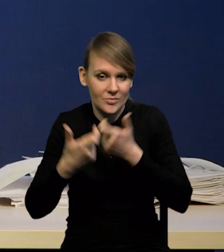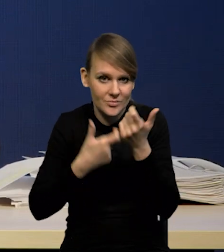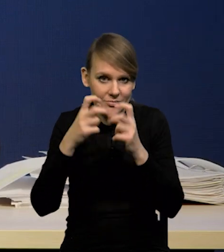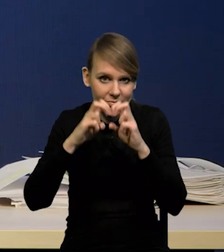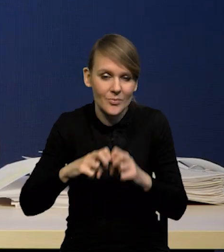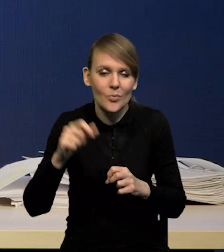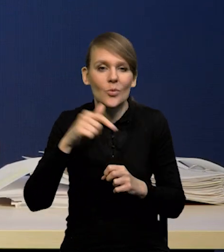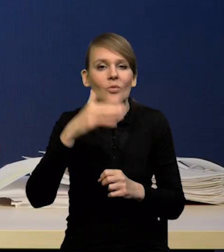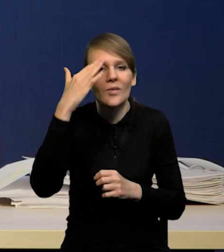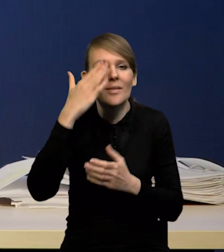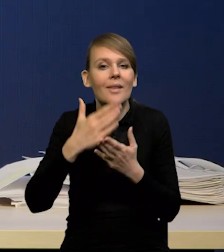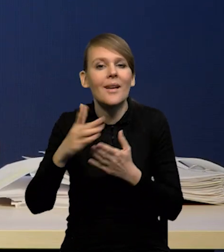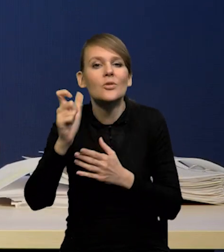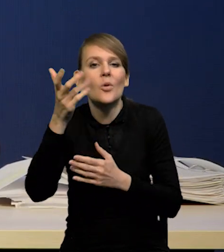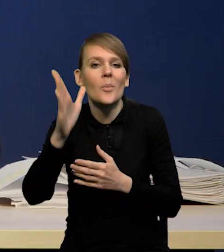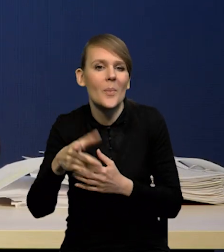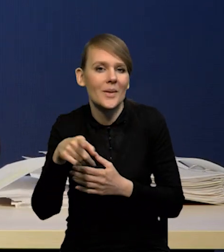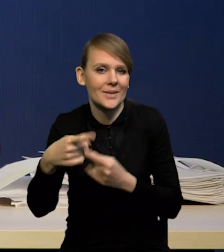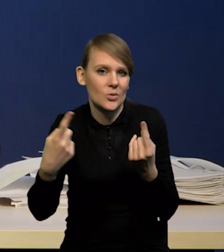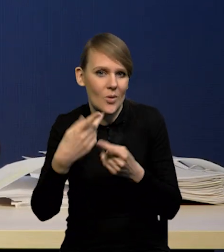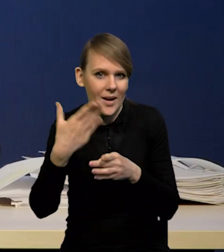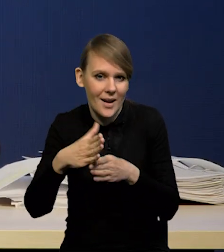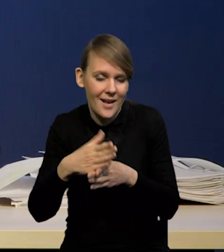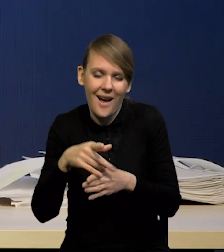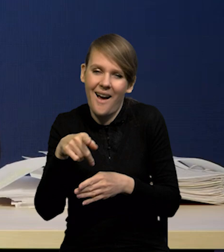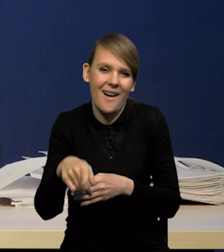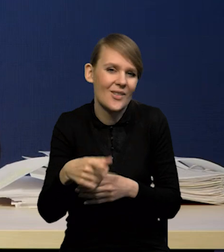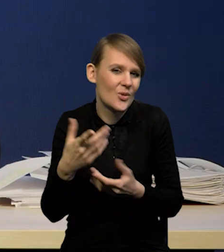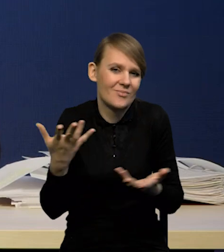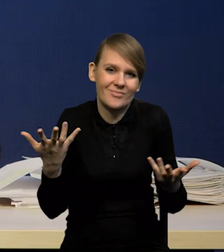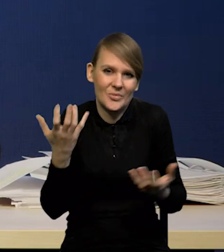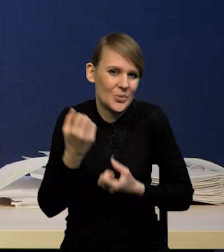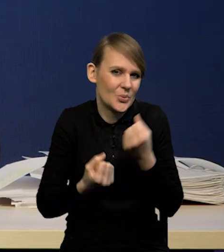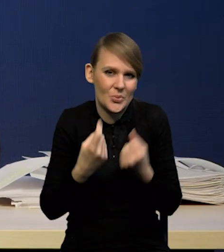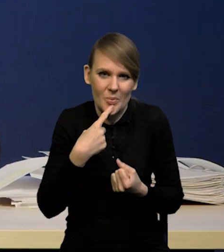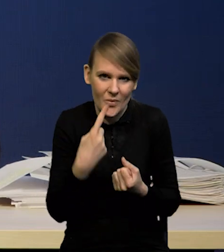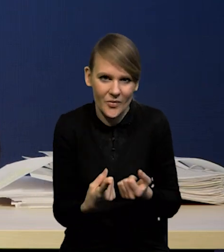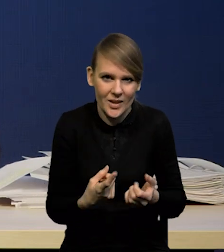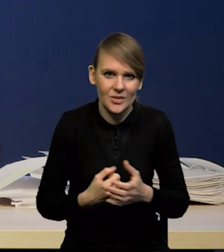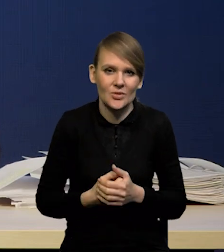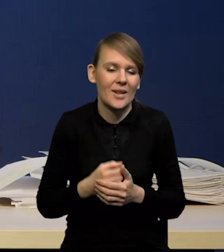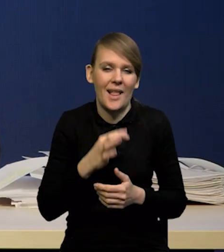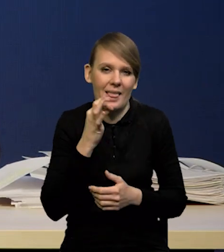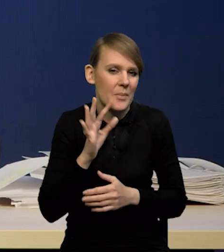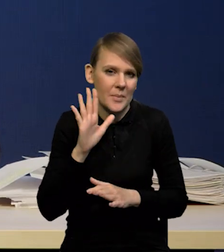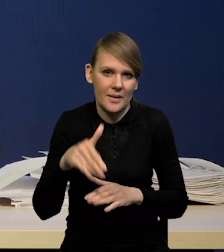co się stanie z kredytem, a to jest naprawdę bardzo trudna sztuka i lepiej tego nie robić.